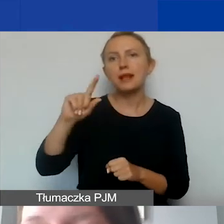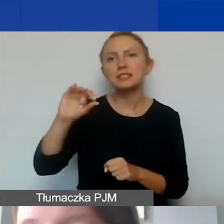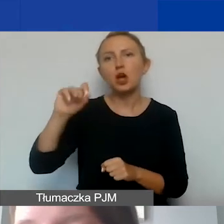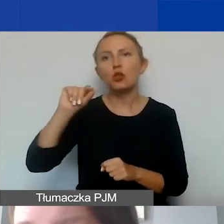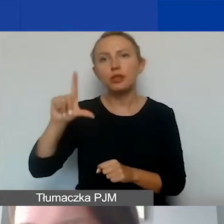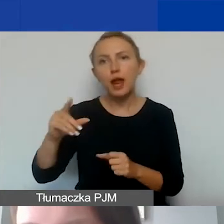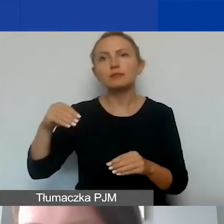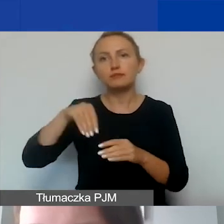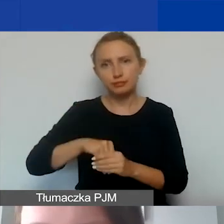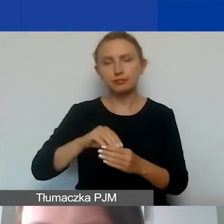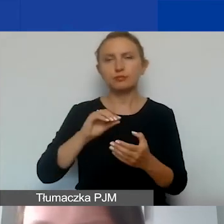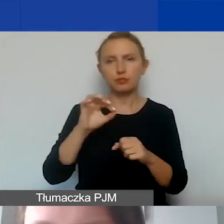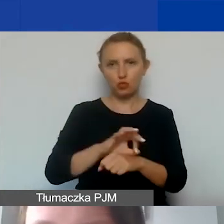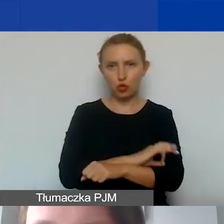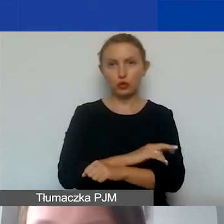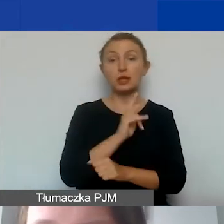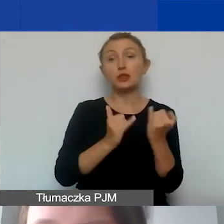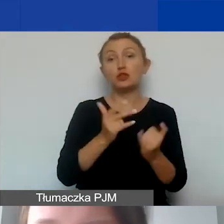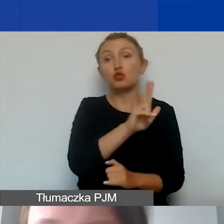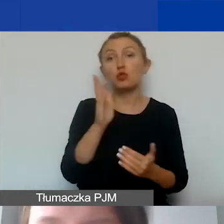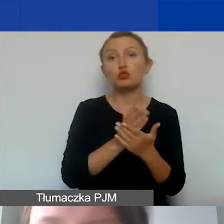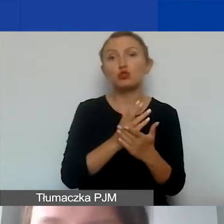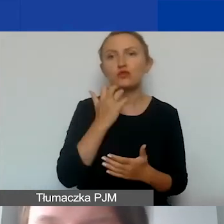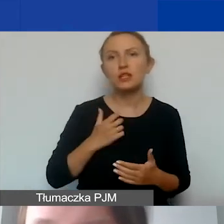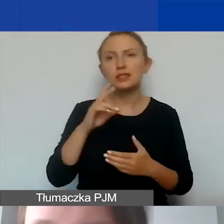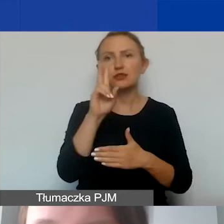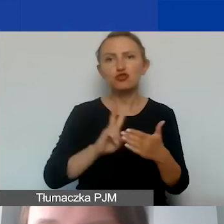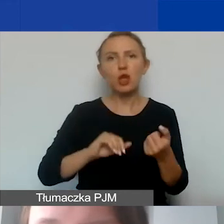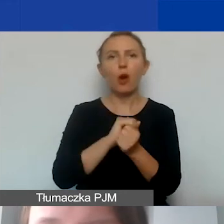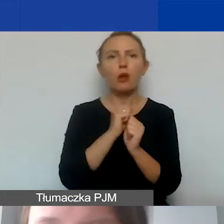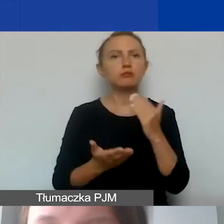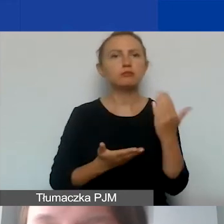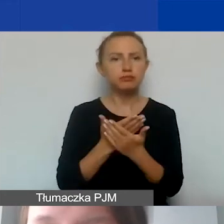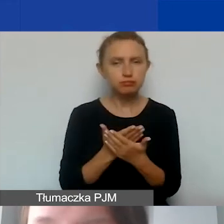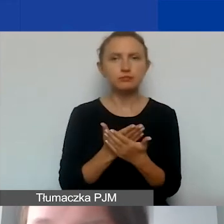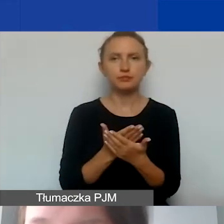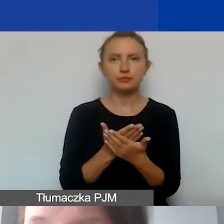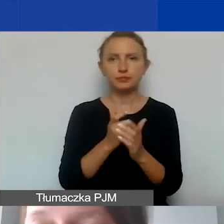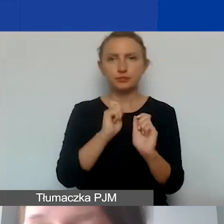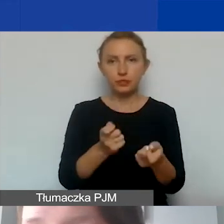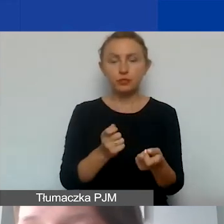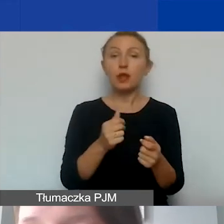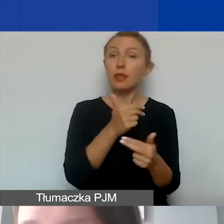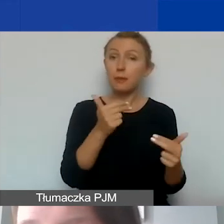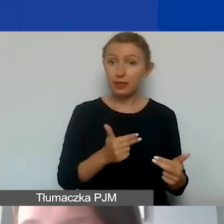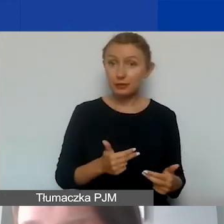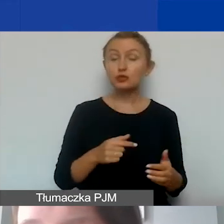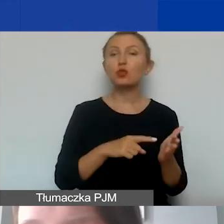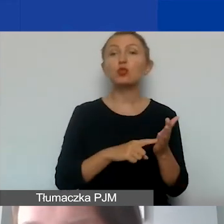Jeżeli ktoś z państwa już wcześniej czytał albo składał wniosek w ramach konkursu tematycznego, to tutaj zaznaczam, że tym razem